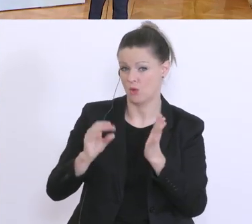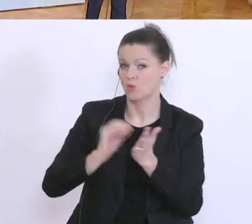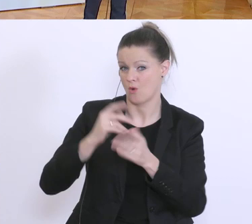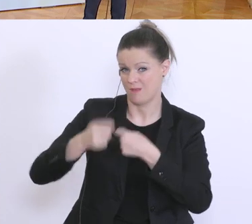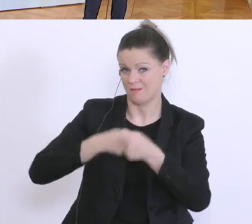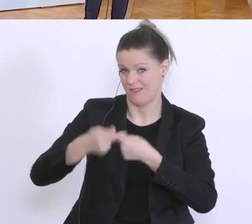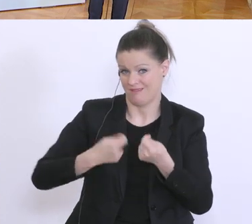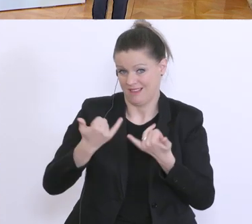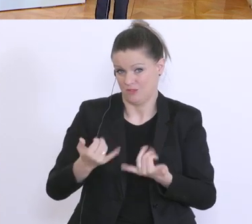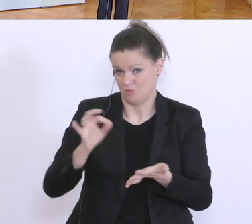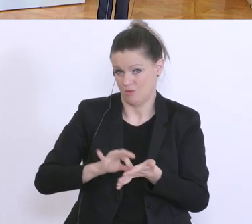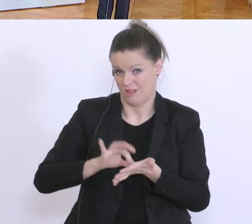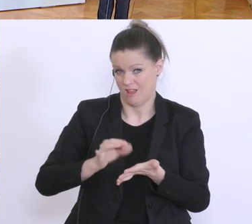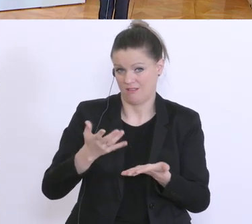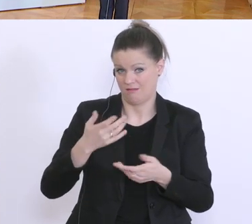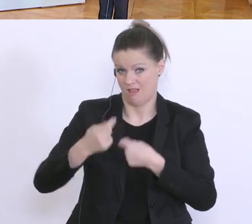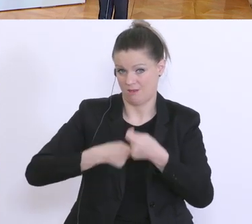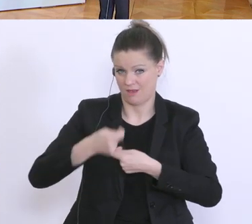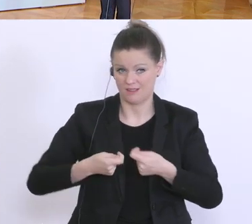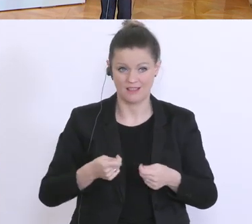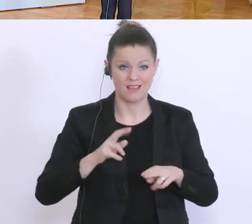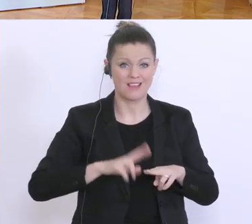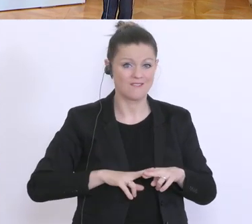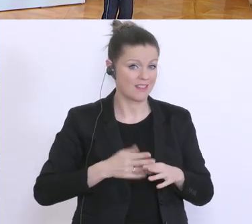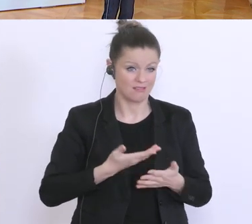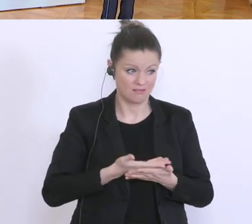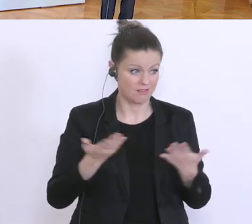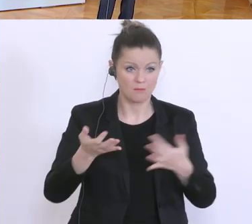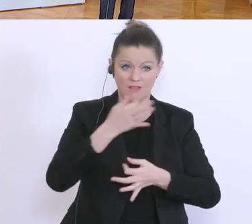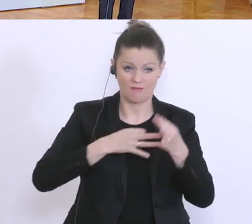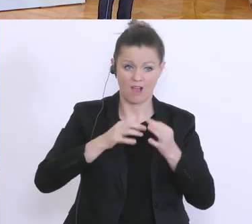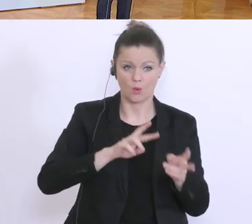Wenn es hier keine Fragen mehr gibt, dann würde ich zur APA gehen.